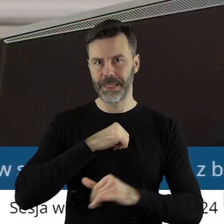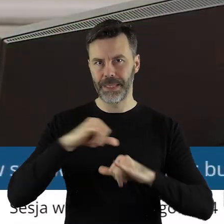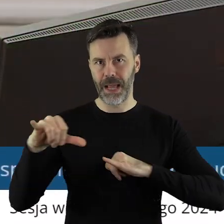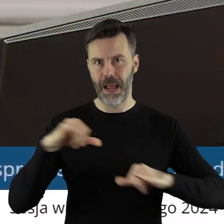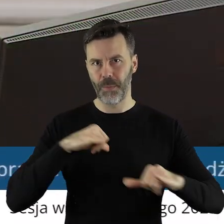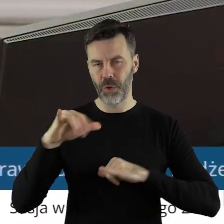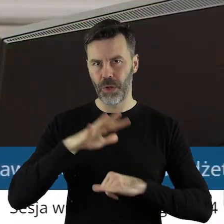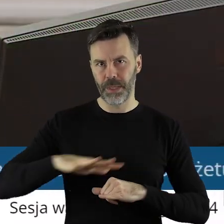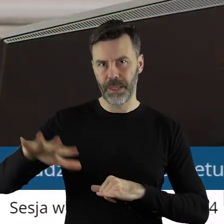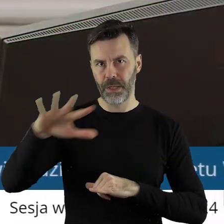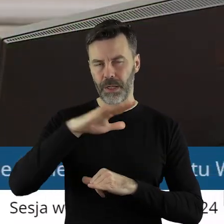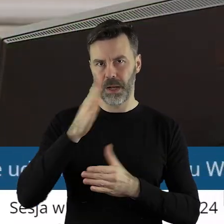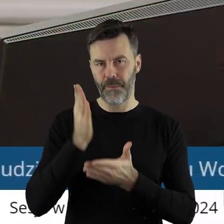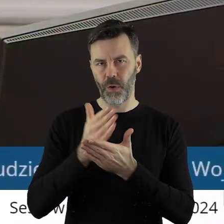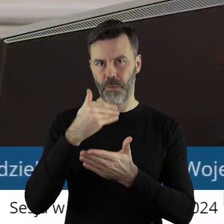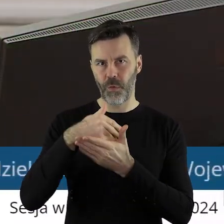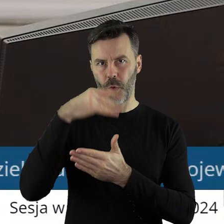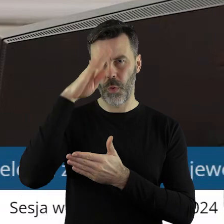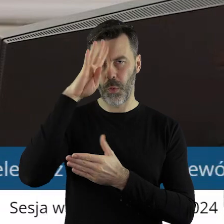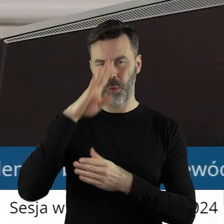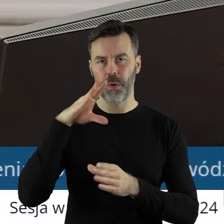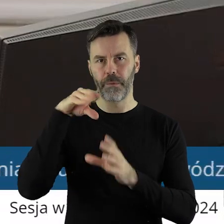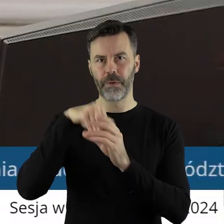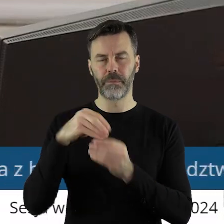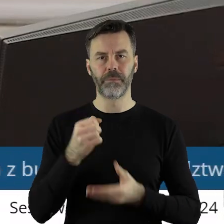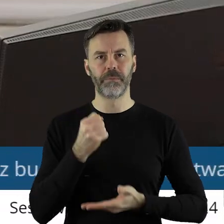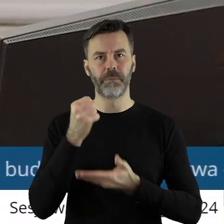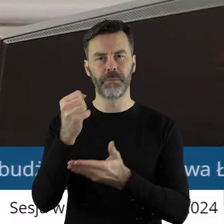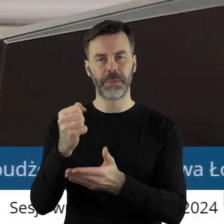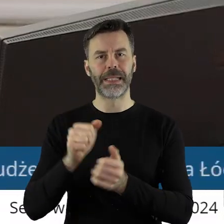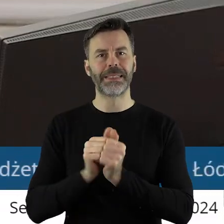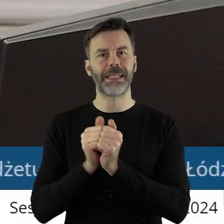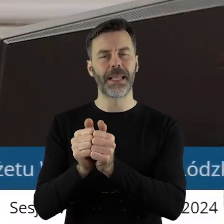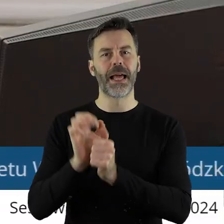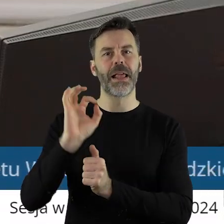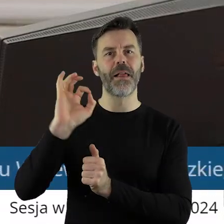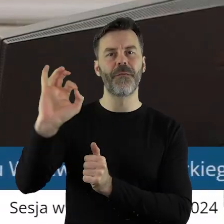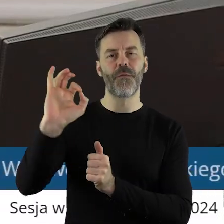terytorialnego województwa łódzkiego przeznaczonej na dofinansowanie zadań w zakresie